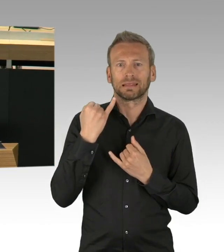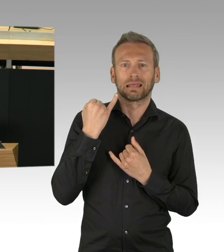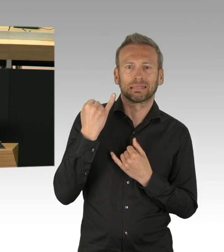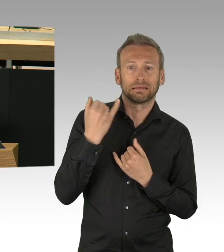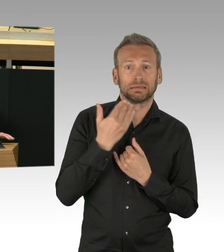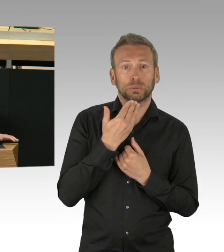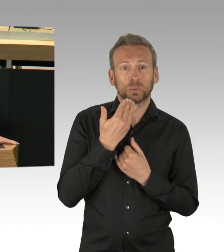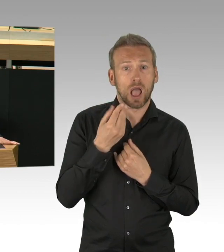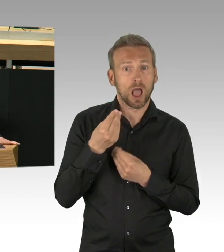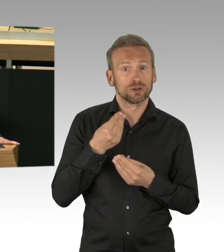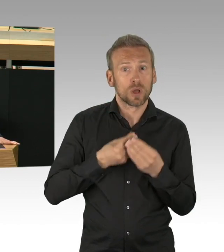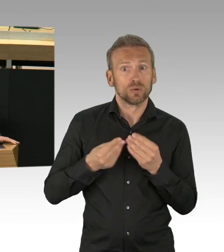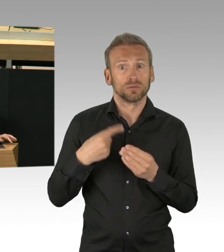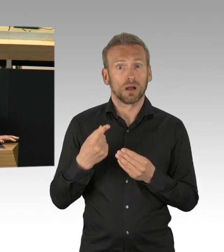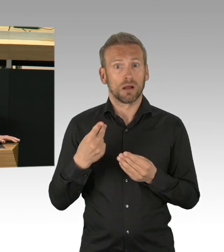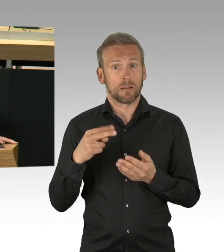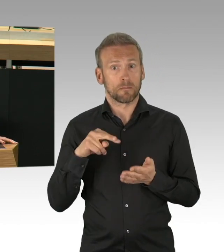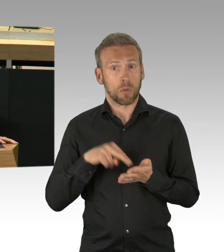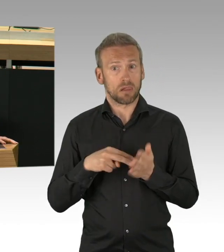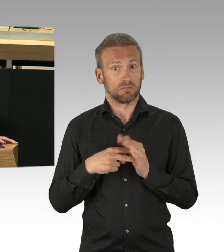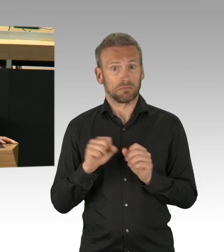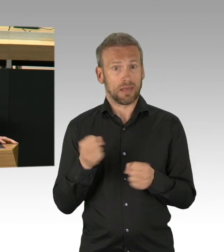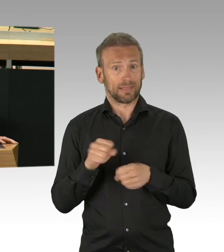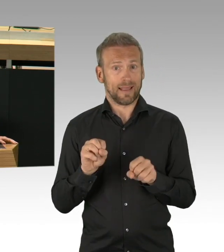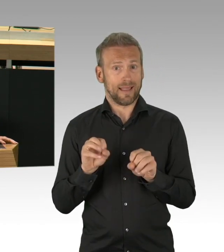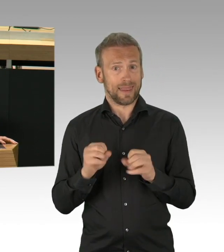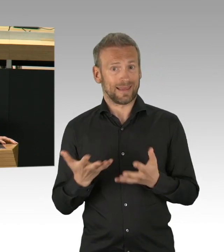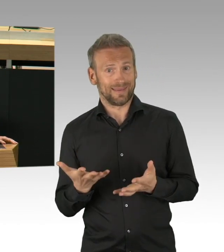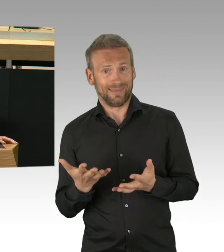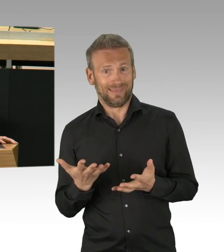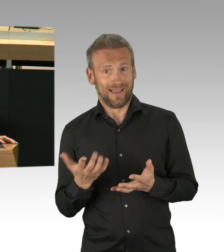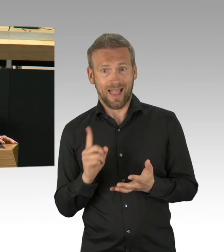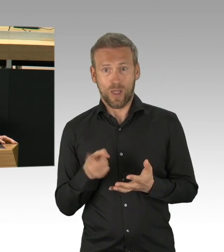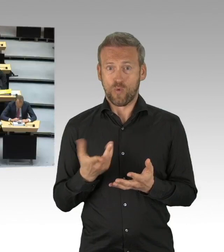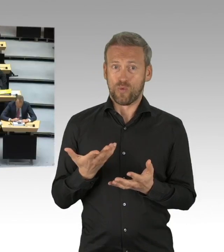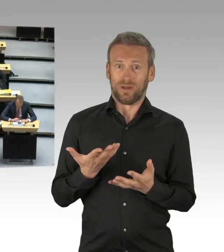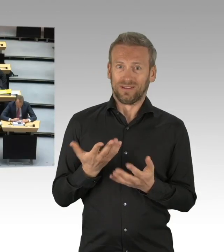wie finden wir überhaupt zu guten Beschlüssen ohne den Austausch mit anderen, mit Bürgerinnen und Bürgern,